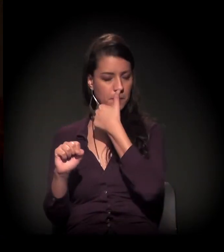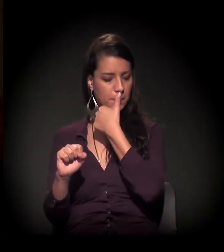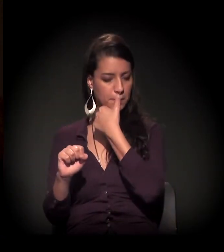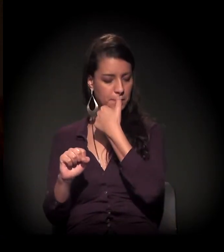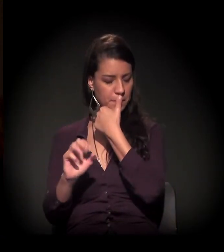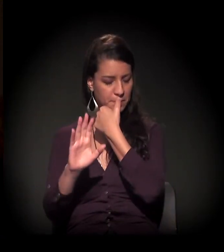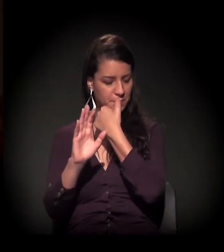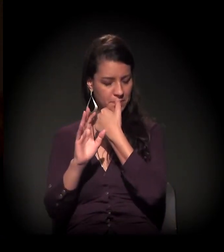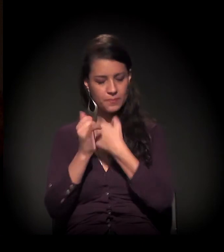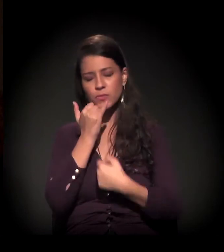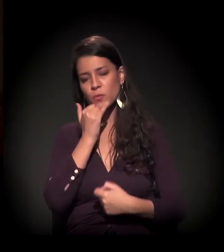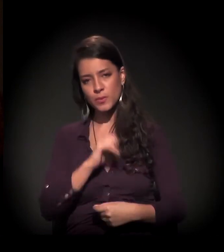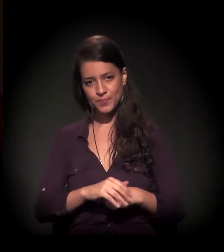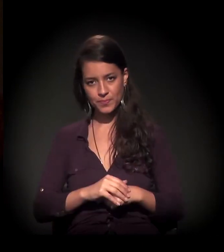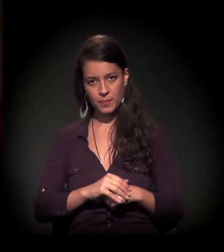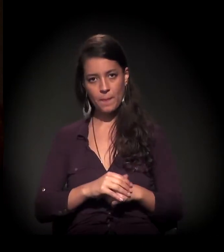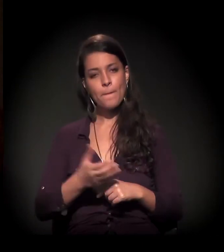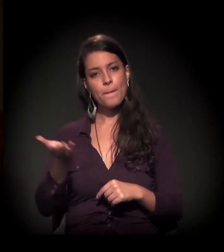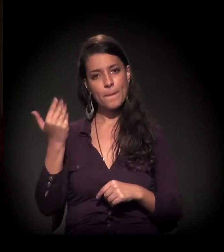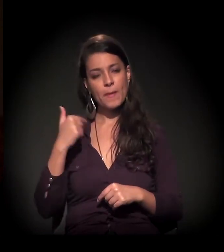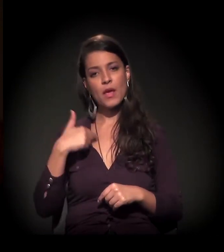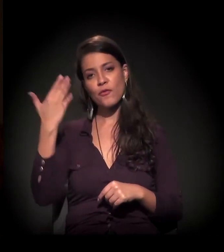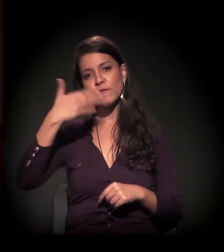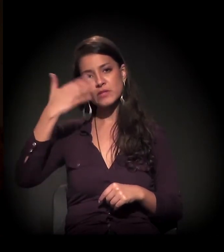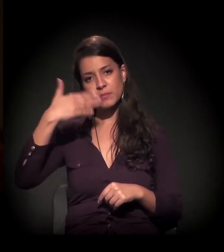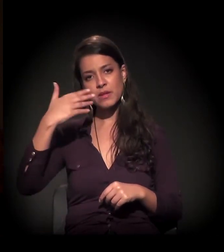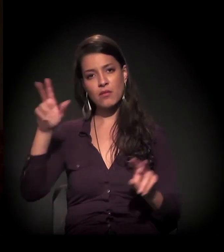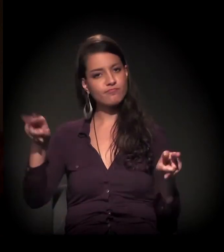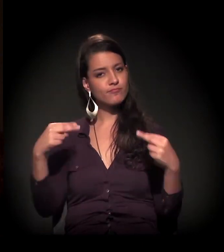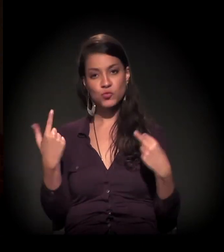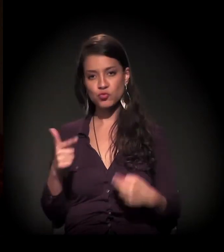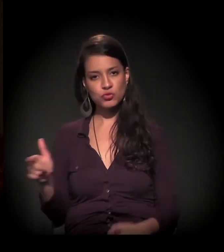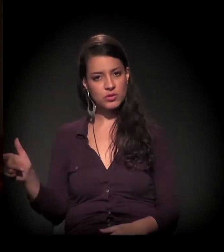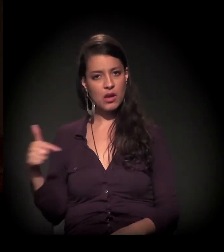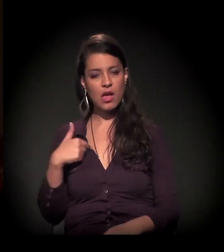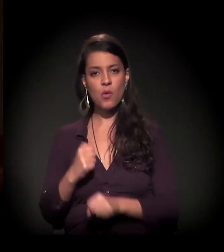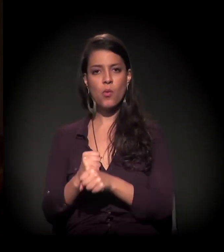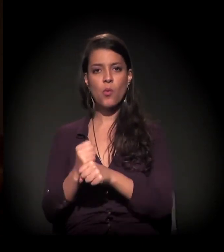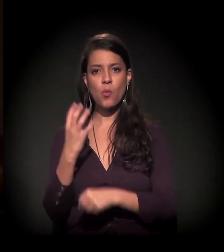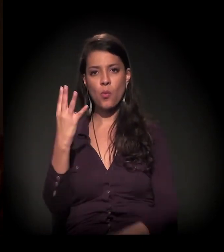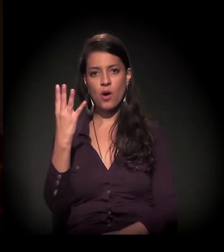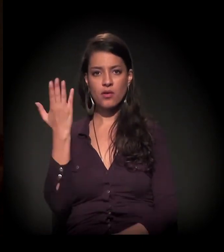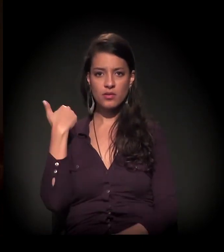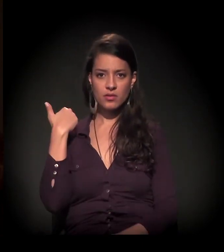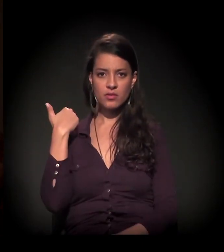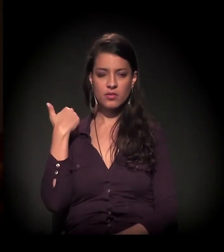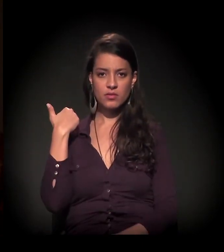Eu saí de momento de invisibilidade justamente nesse lugar. Eu passei os últimos quatro anos